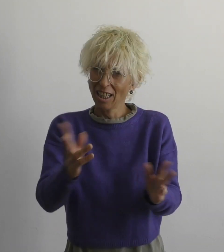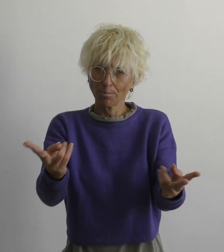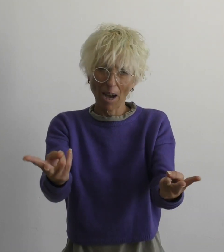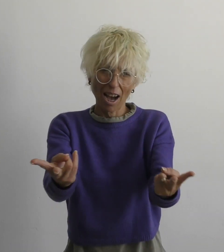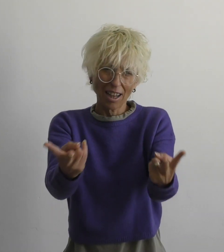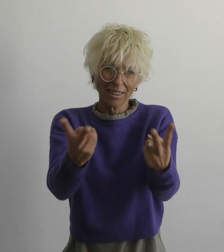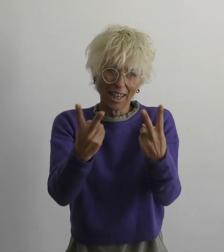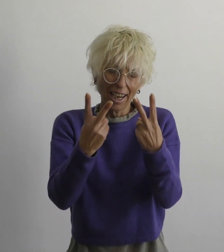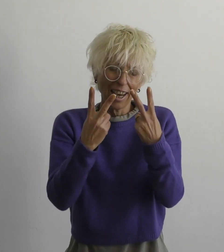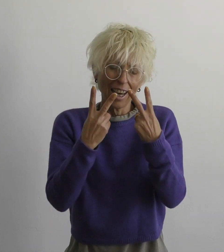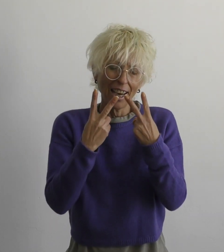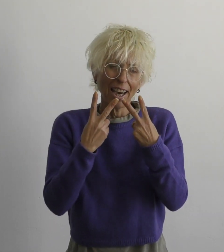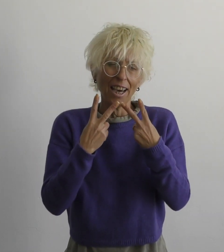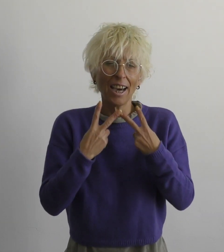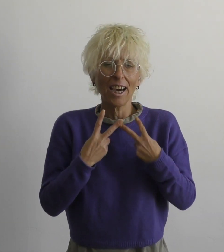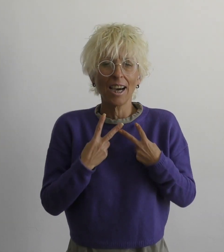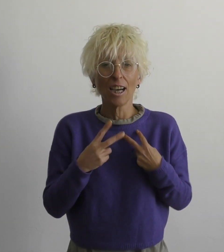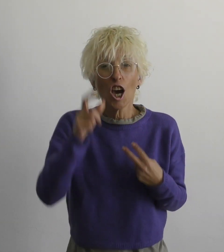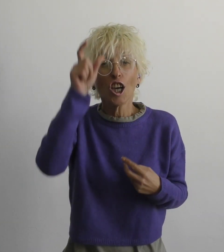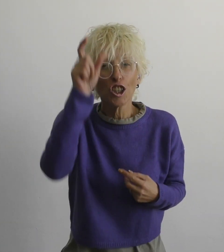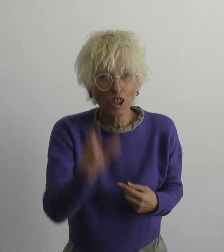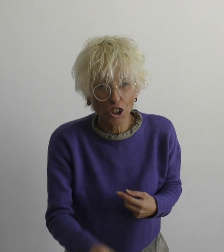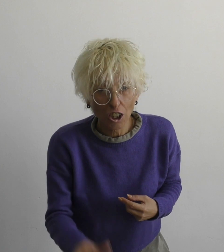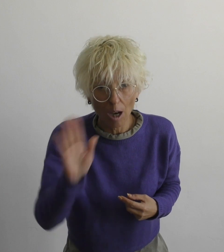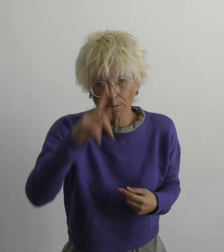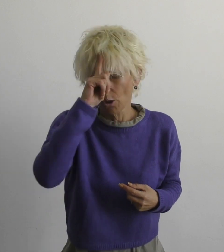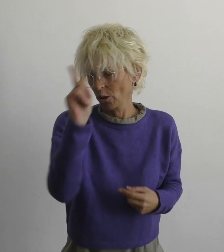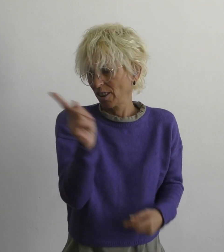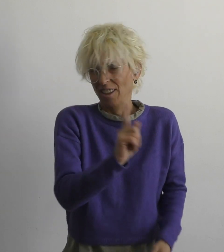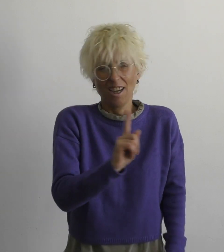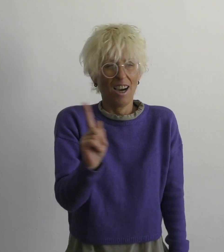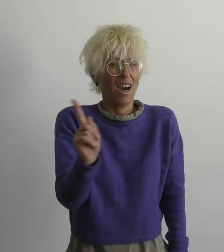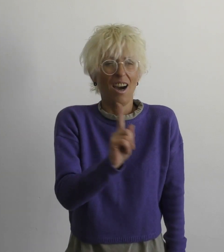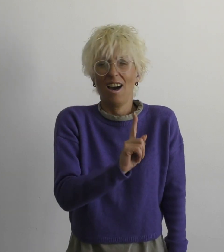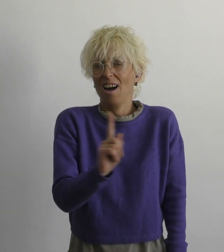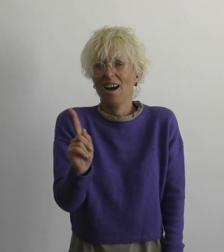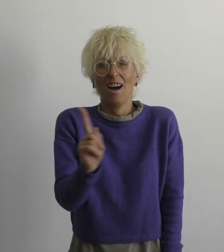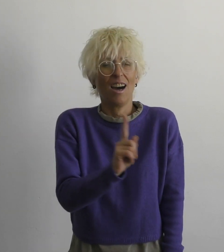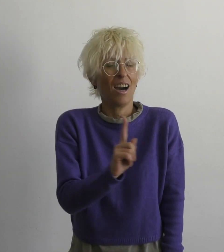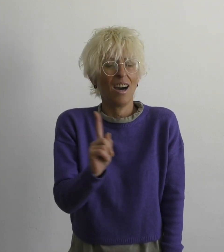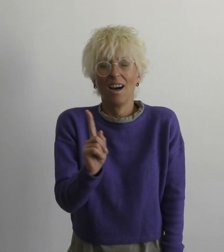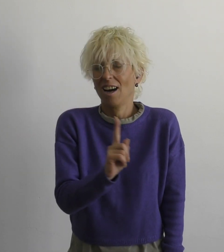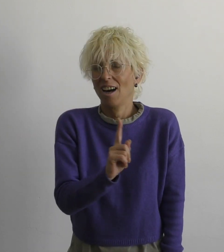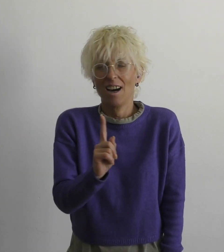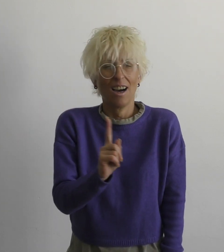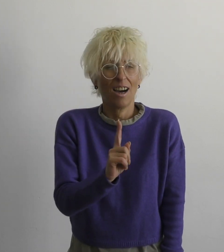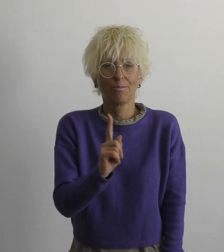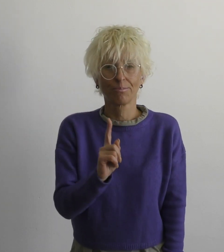нет ответа, и никто не знает